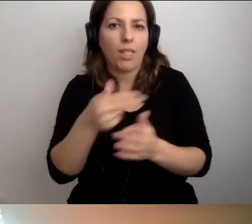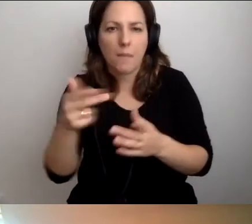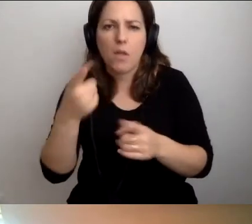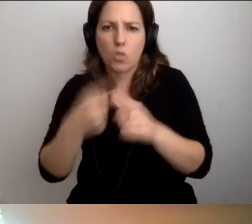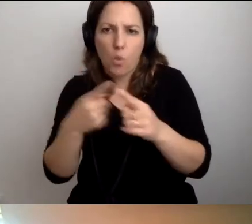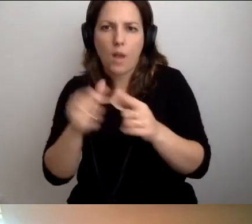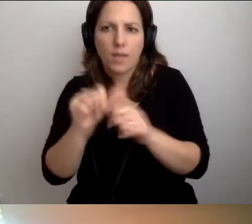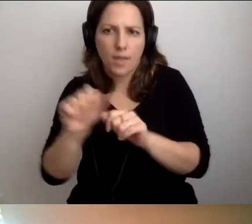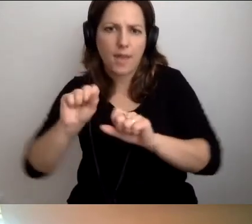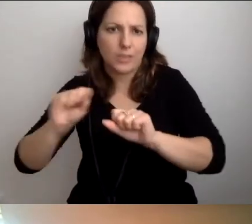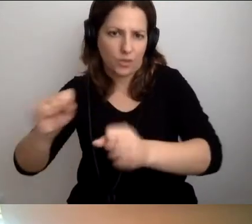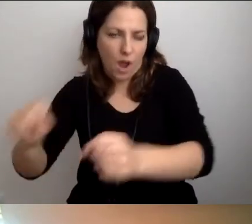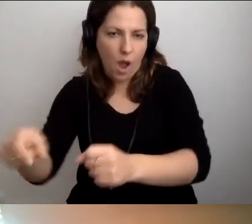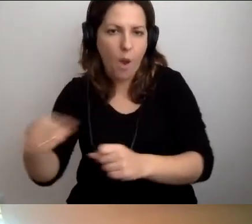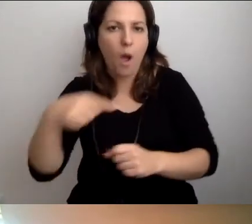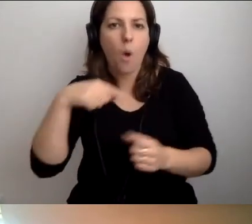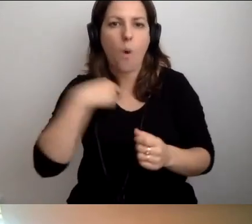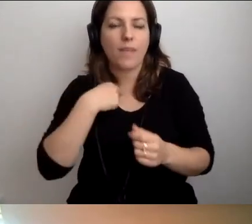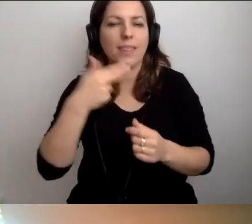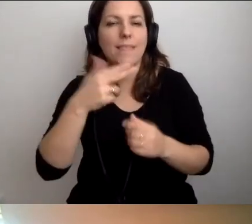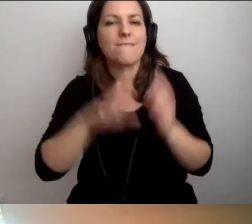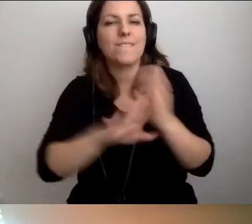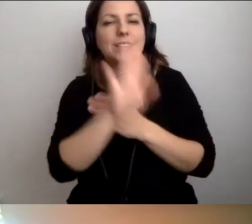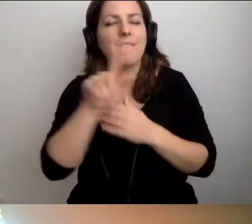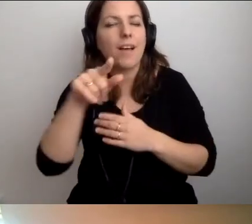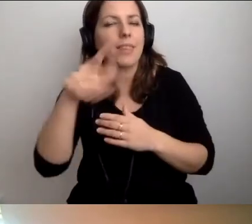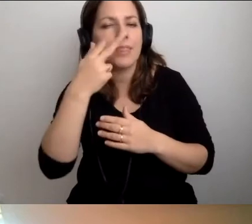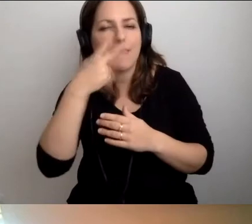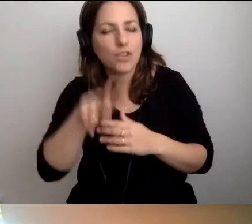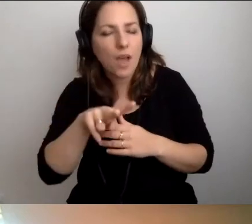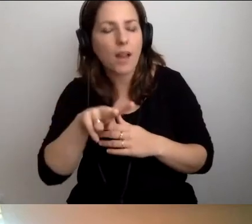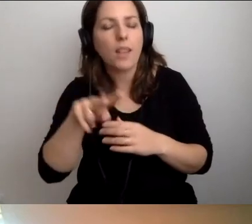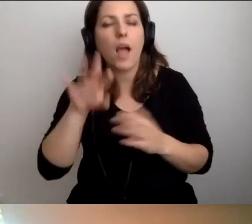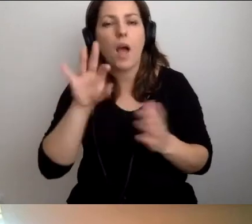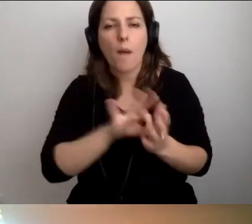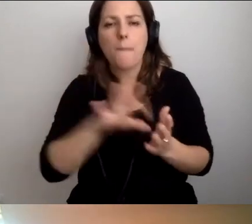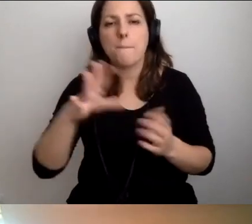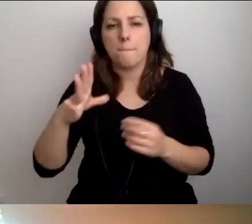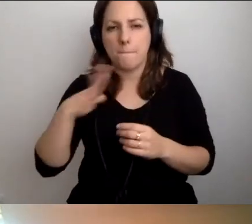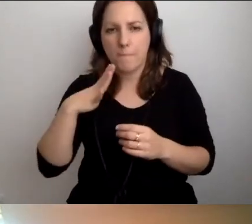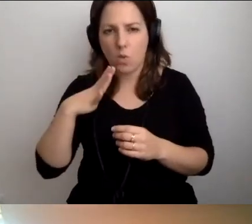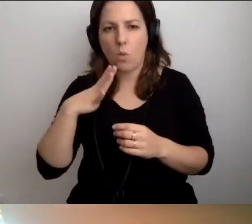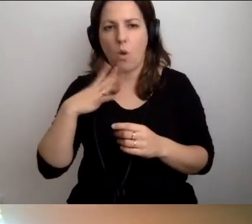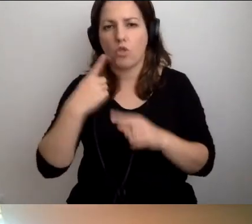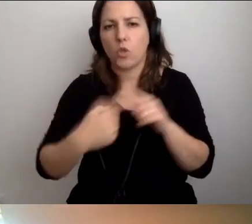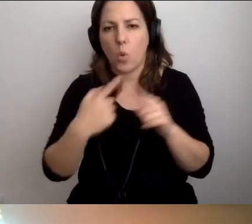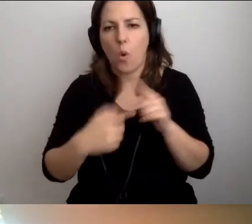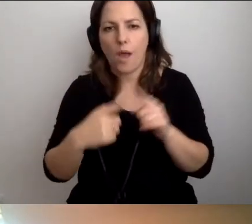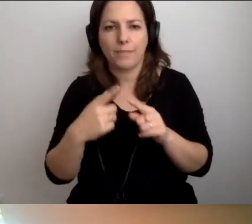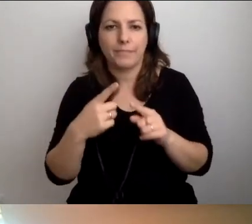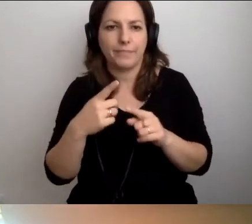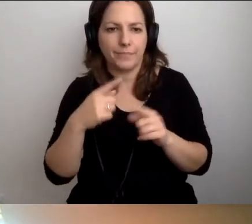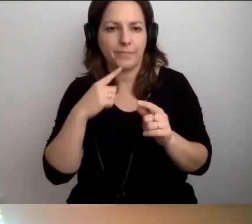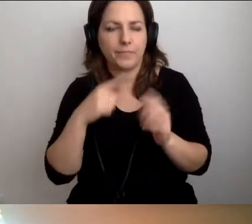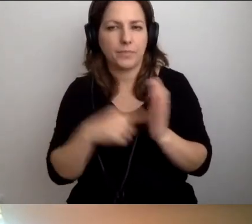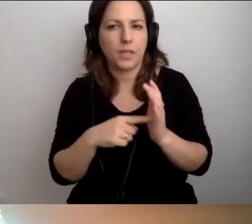U nas na Niewidzialnej Wystawie mieliśmy trochę takich spotkań.